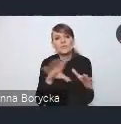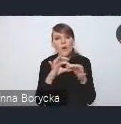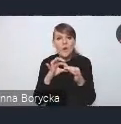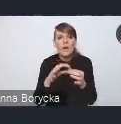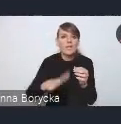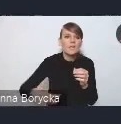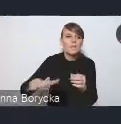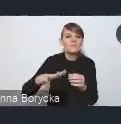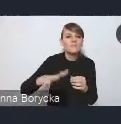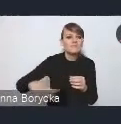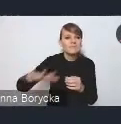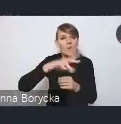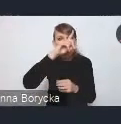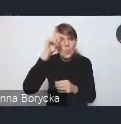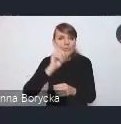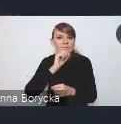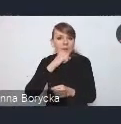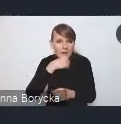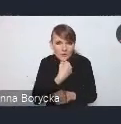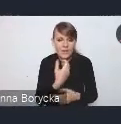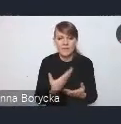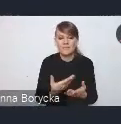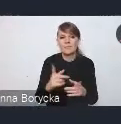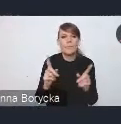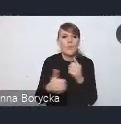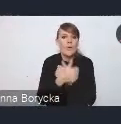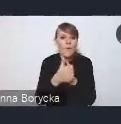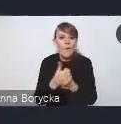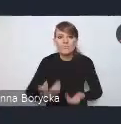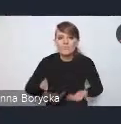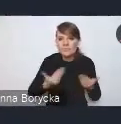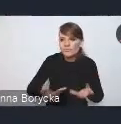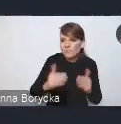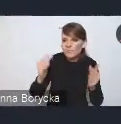ze starzeniem się społeczeństwa, z niskim przyrostem naturalnym, czy z procesami migracyjnymi,